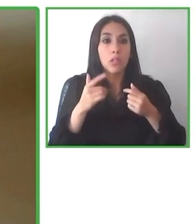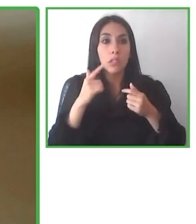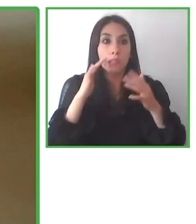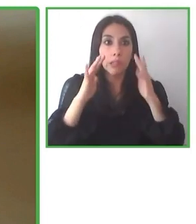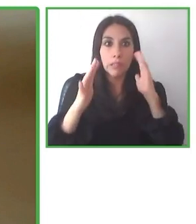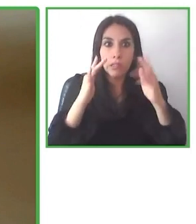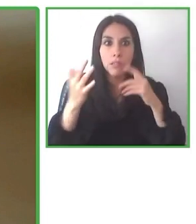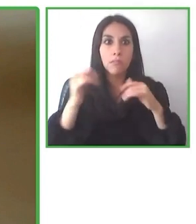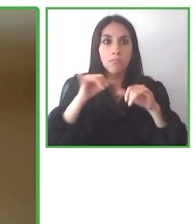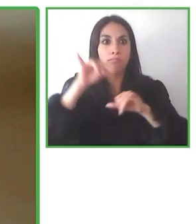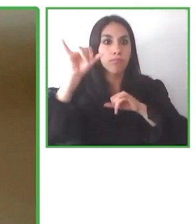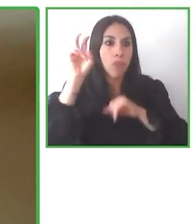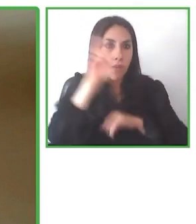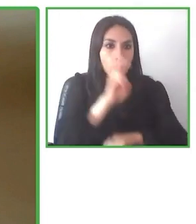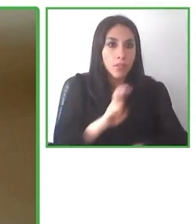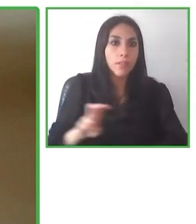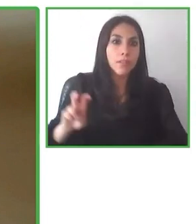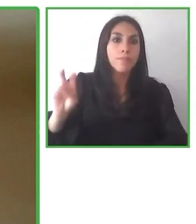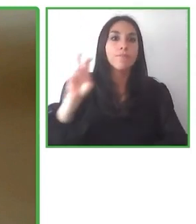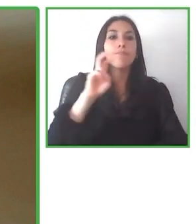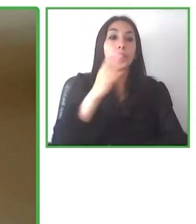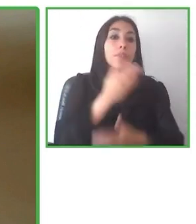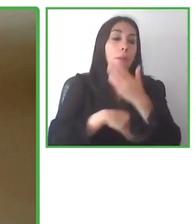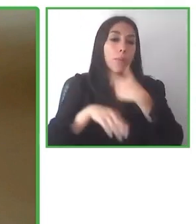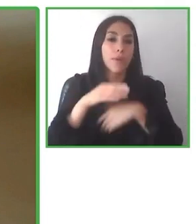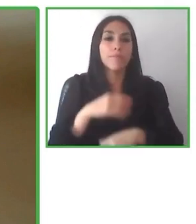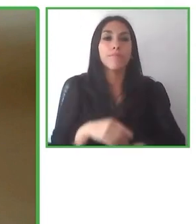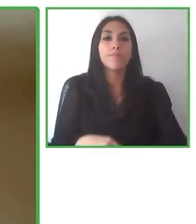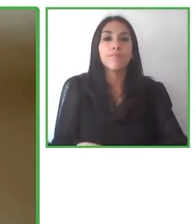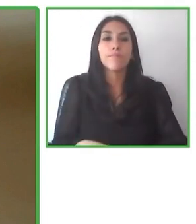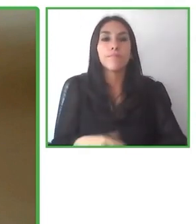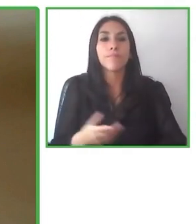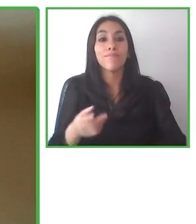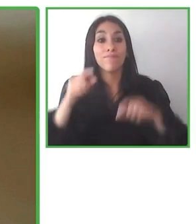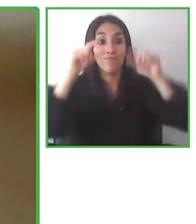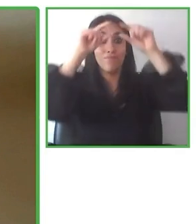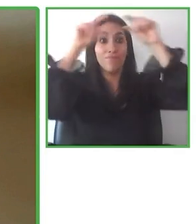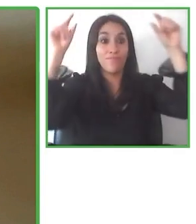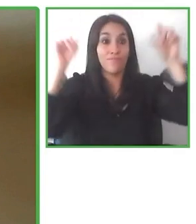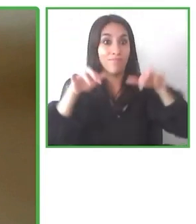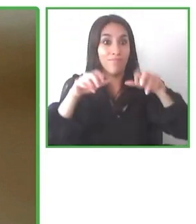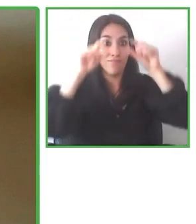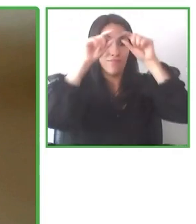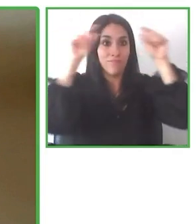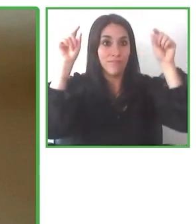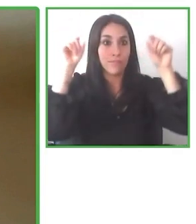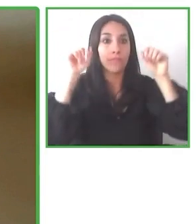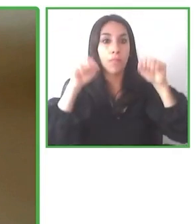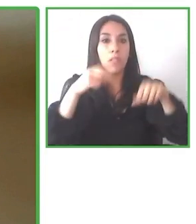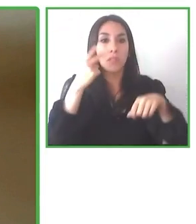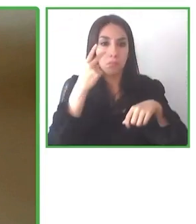músicos ciegos. Yo era un profesor en este lugar y sabía cómo lo importante que era la accesibilidad.